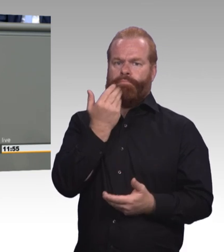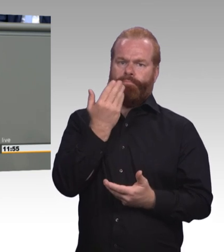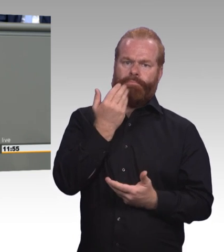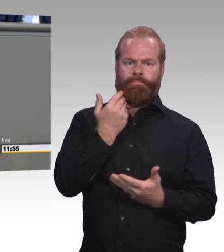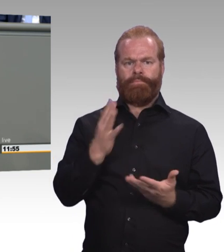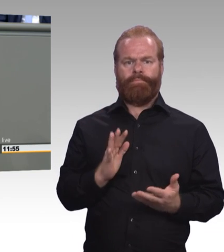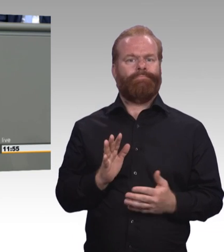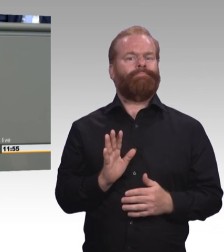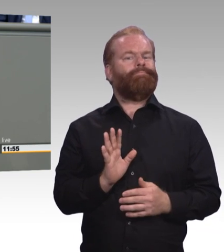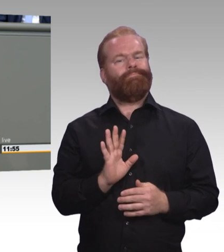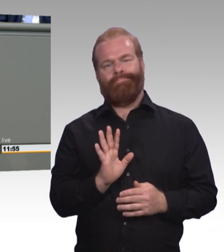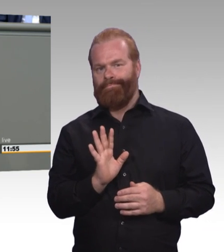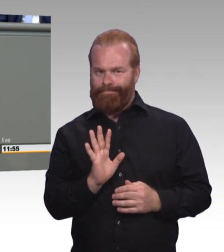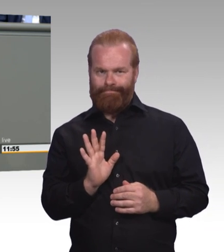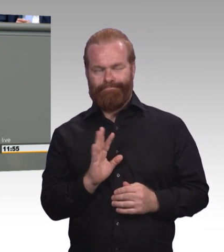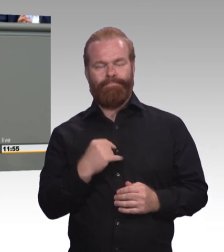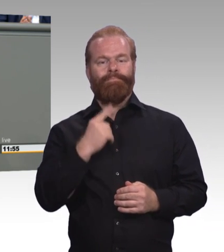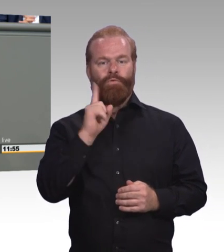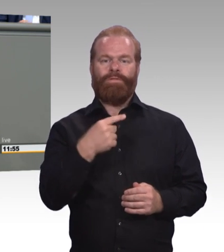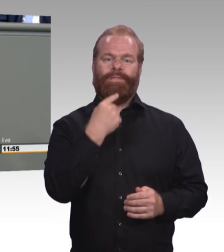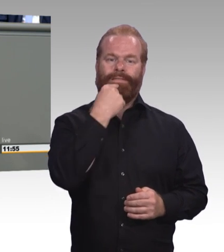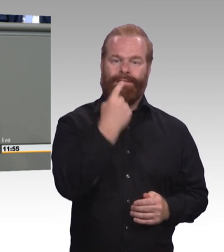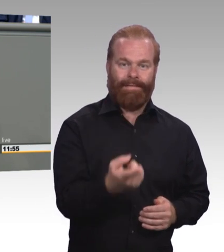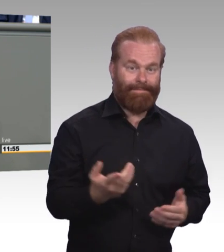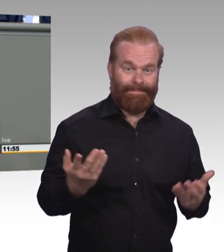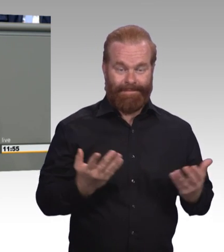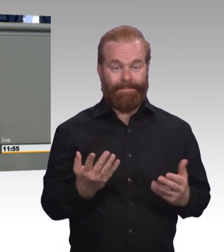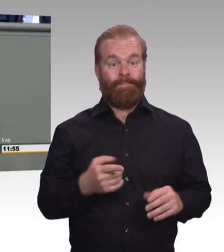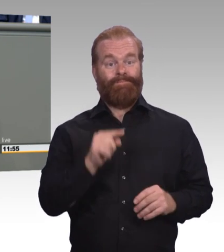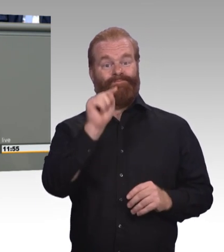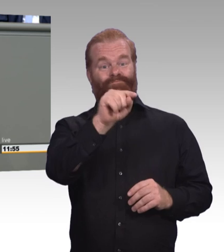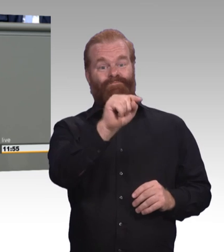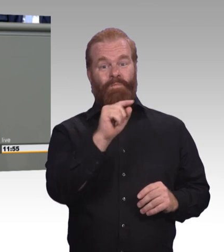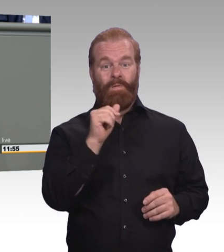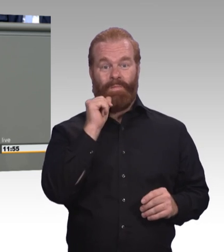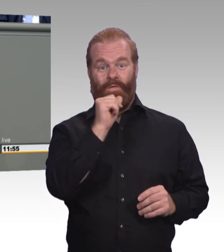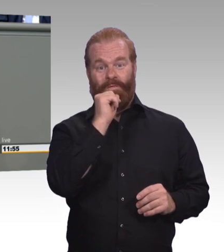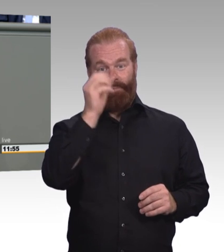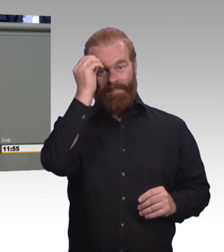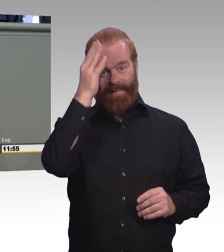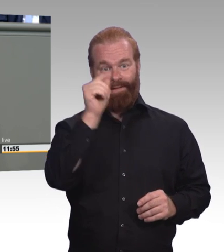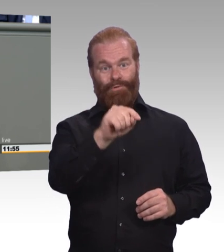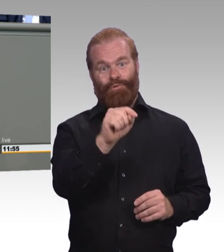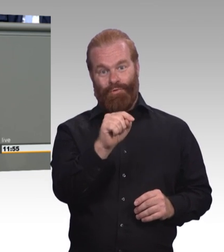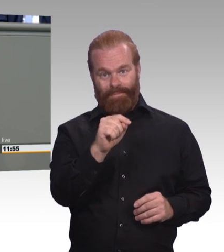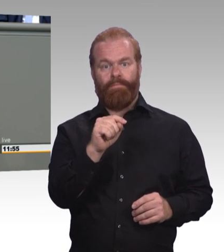Und ich will das an drei markanten Punkten deutlich machen. Zum Ersten: Mehr als 2,1 Millionen junge Erwachsene